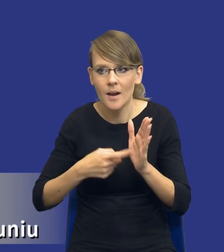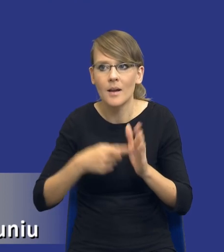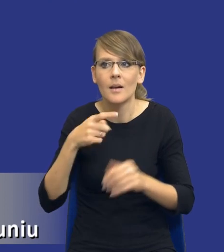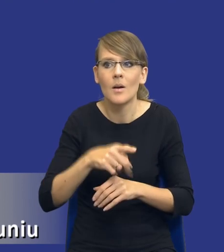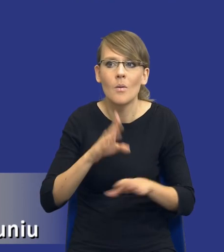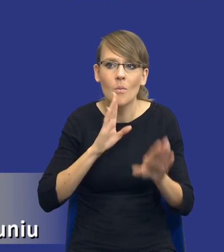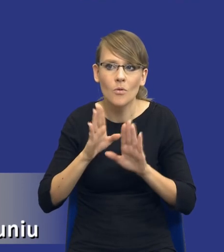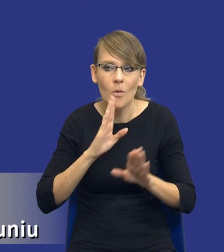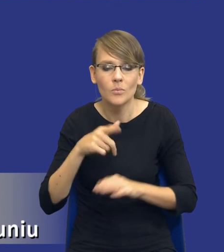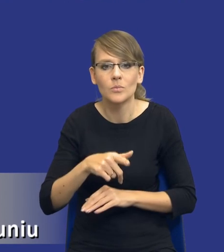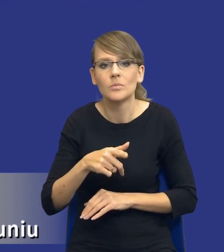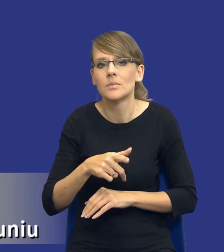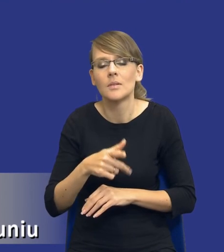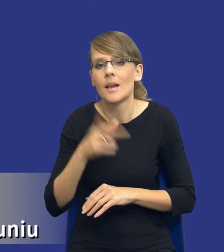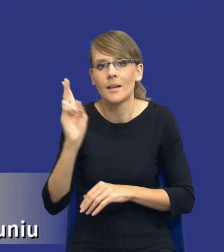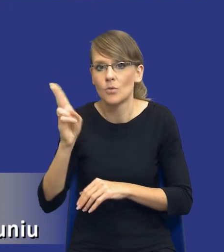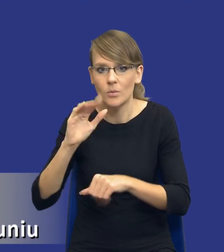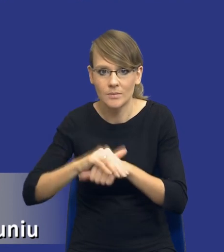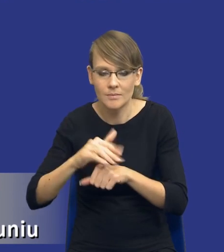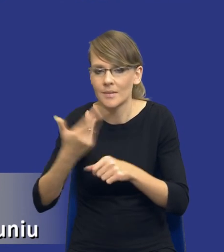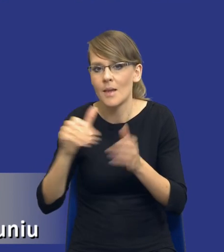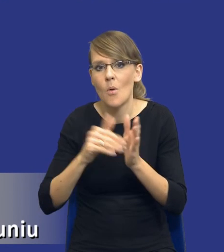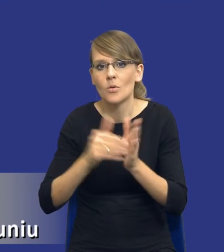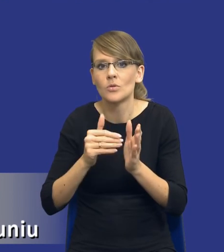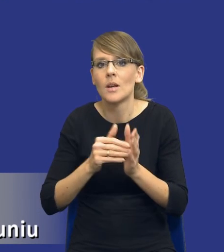zamówienia, że zamawiający już nie będzie musiał się konsultować szeroko z rynkiem,